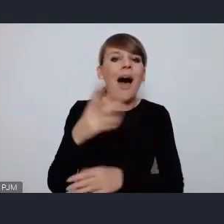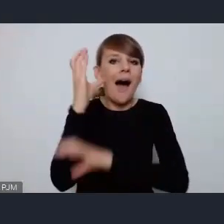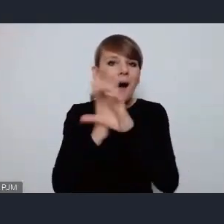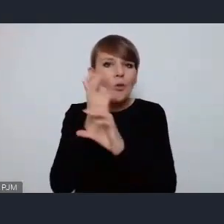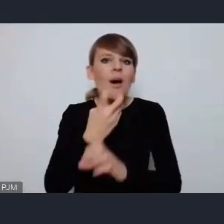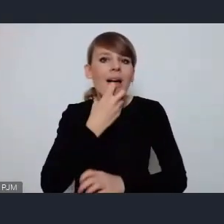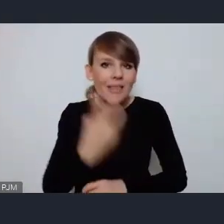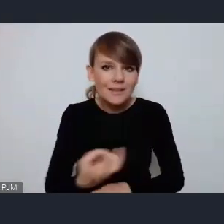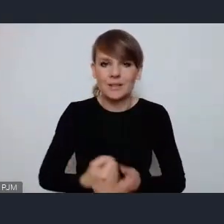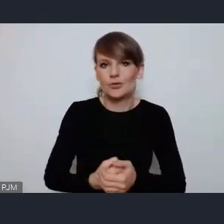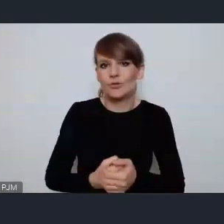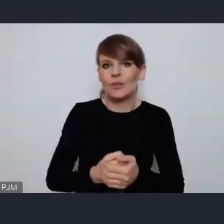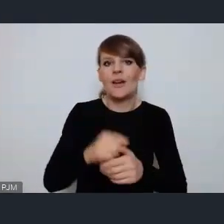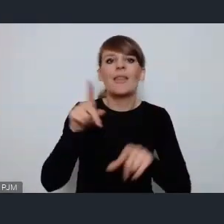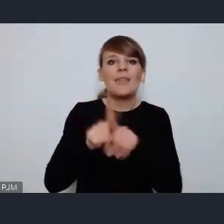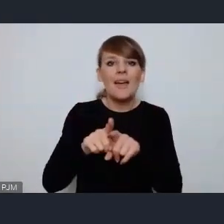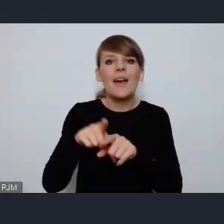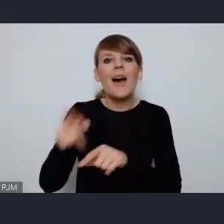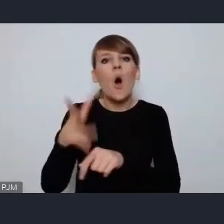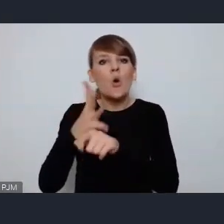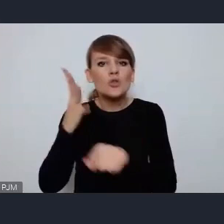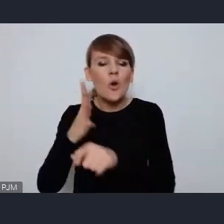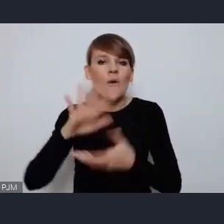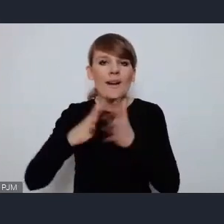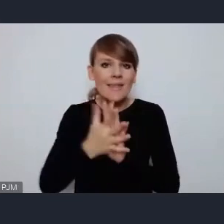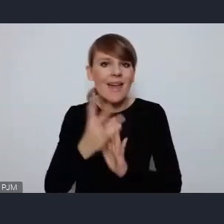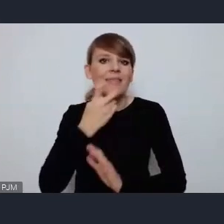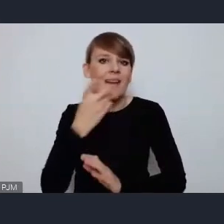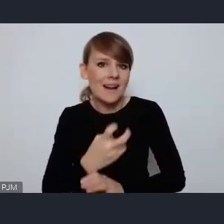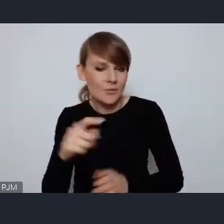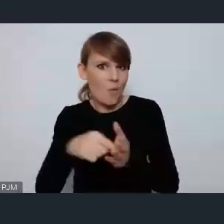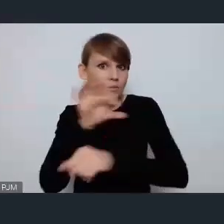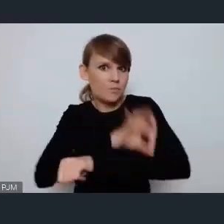czy projekt ostrowskiego rynku energetycznego to jest ważny i istotny projekt,